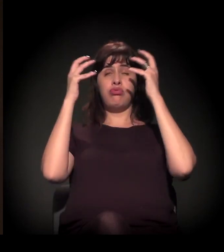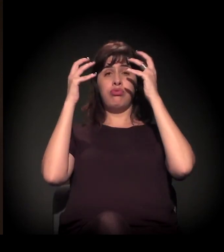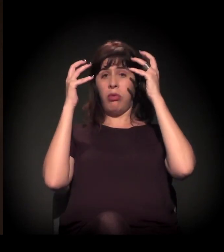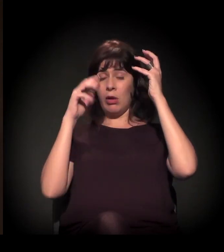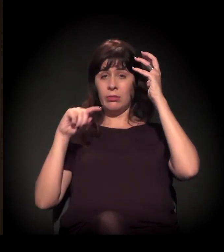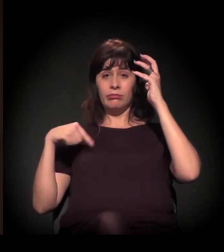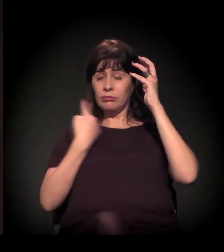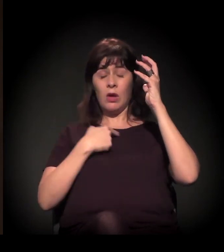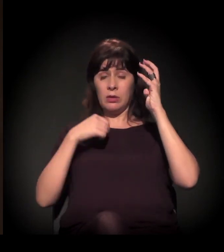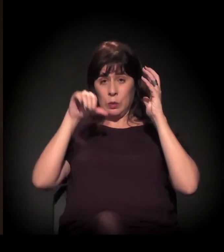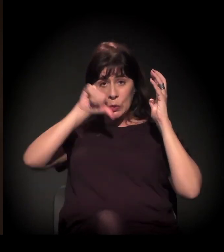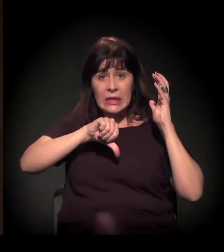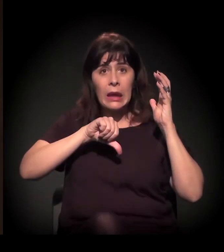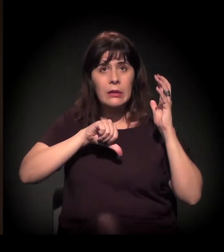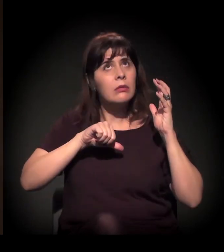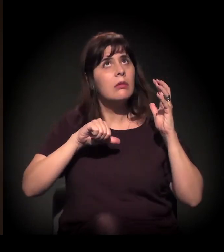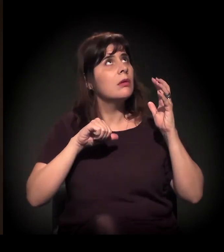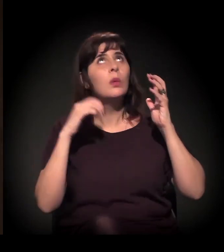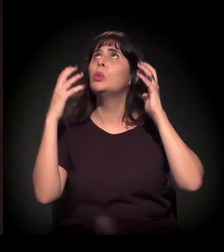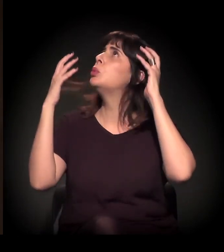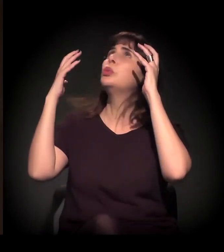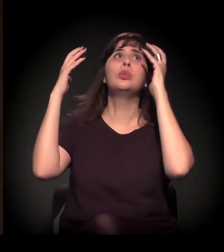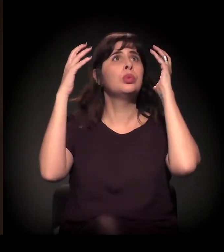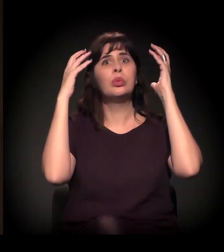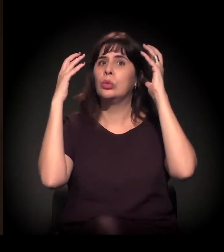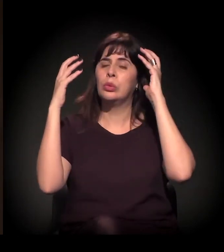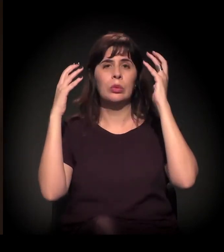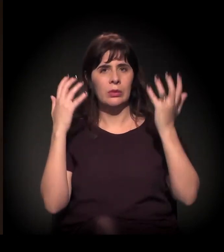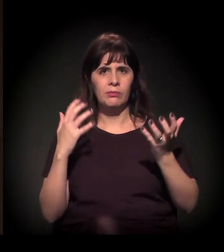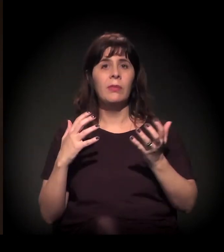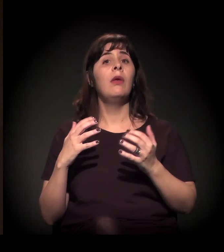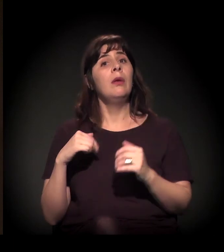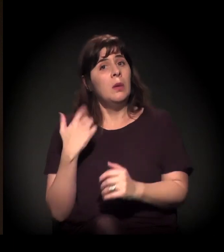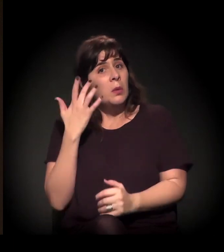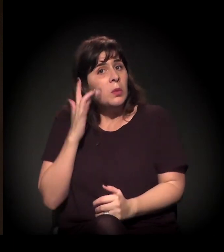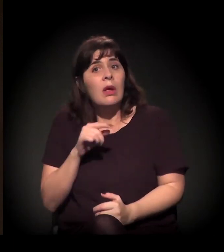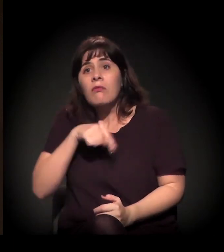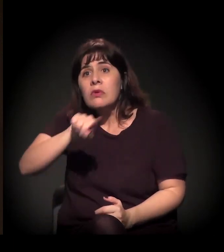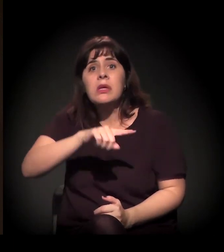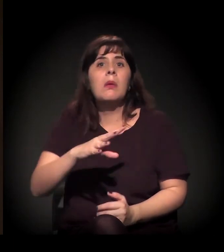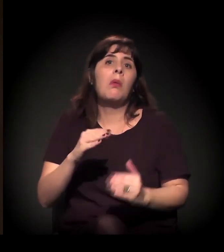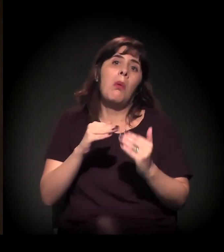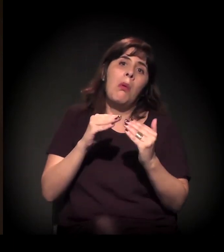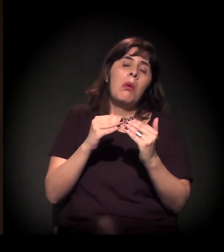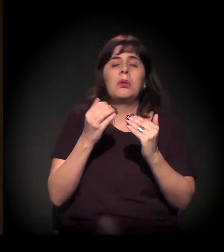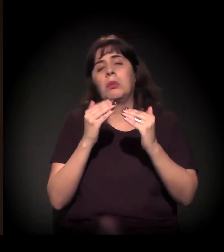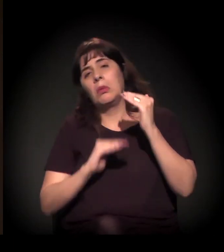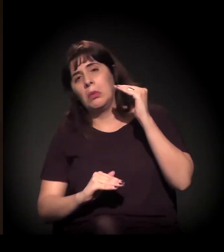Então é isso que eu poderia falar. Não sei se concordam comigo neste momento. Agora, sobre o que é avanço e o que não é avanço nesse processo,